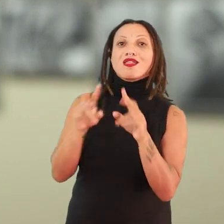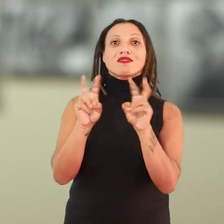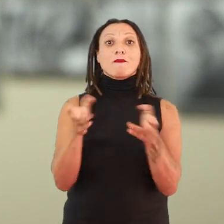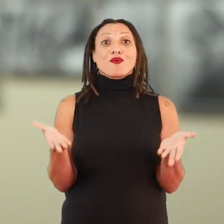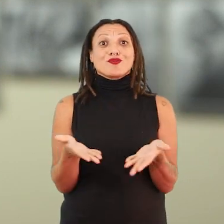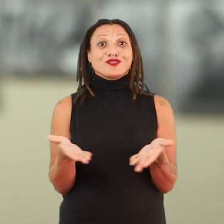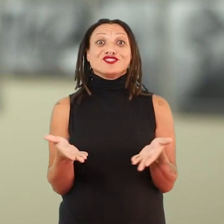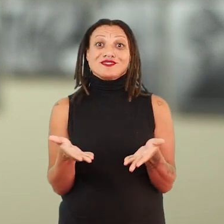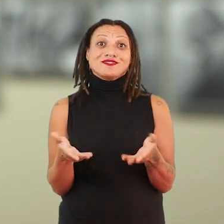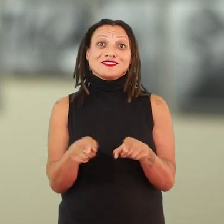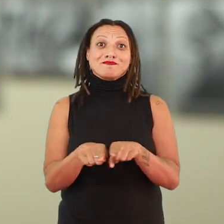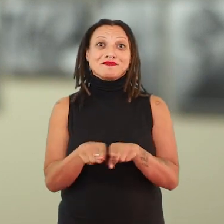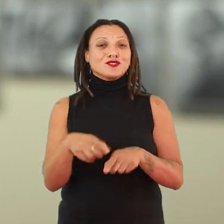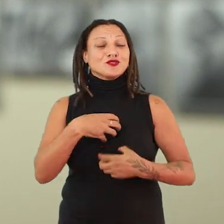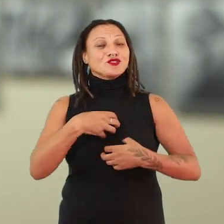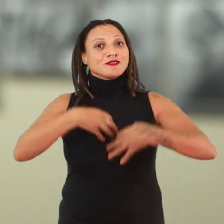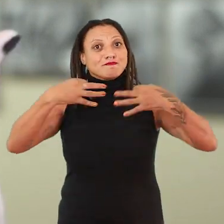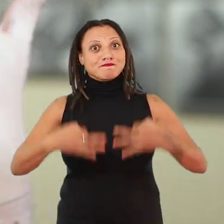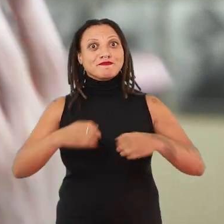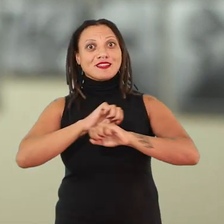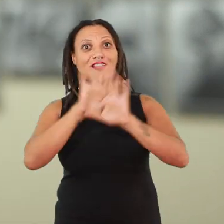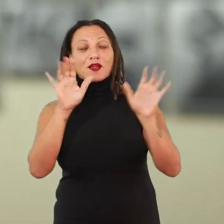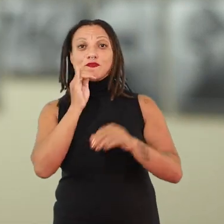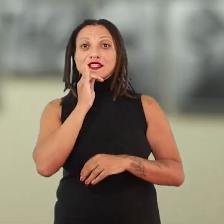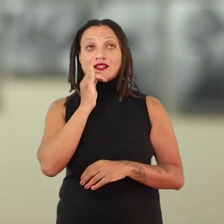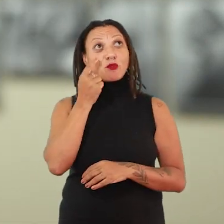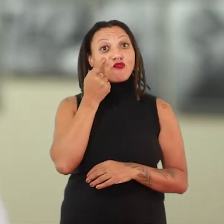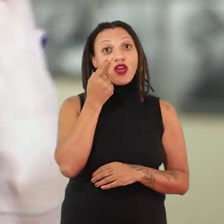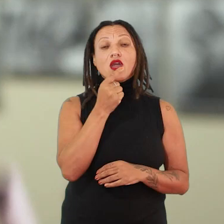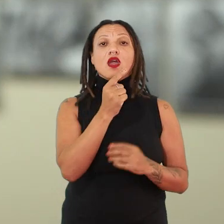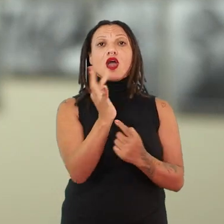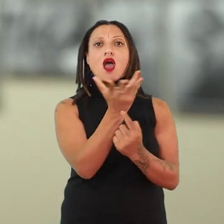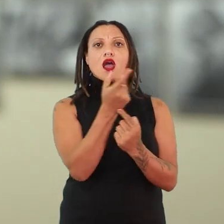de forma muito contundente. Quando a gente olha para essas obras, desse conjunto